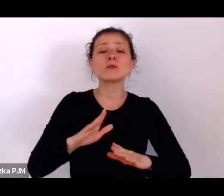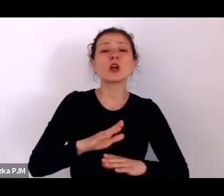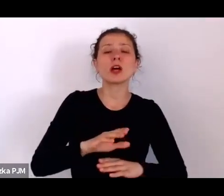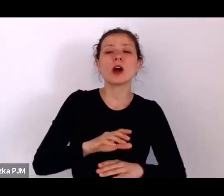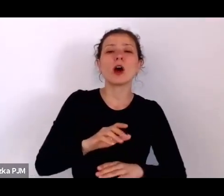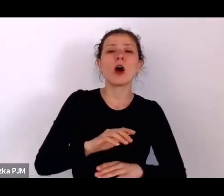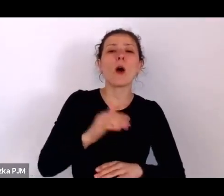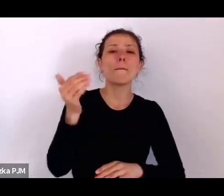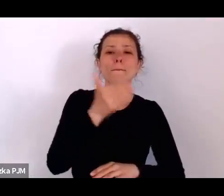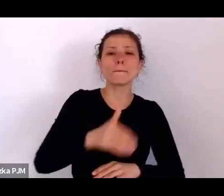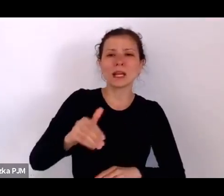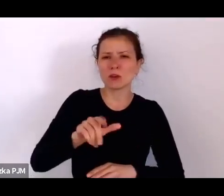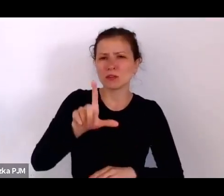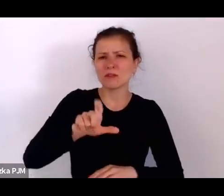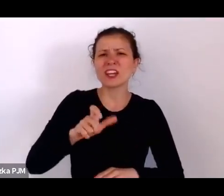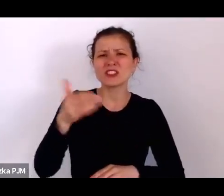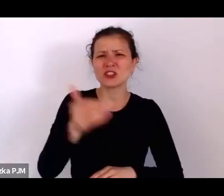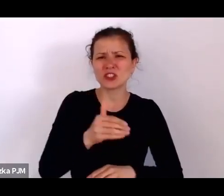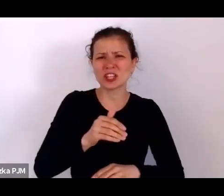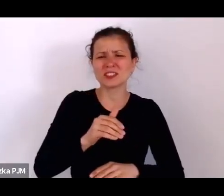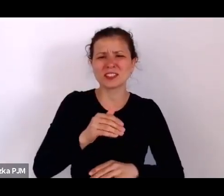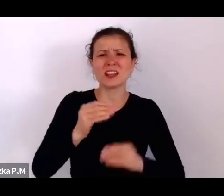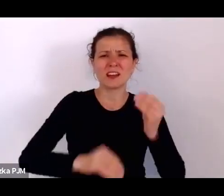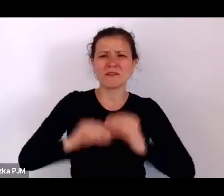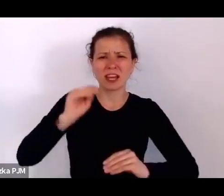w społeczeństwie międzywojennym niż mężczyzn.